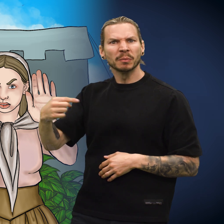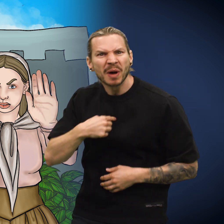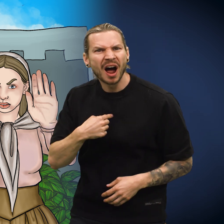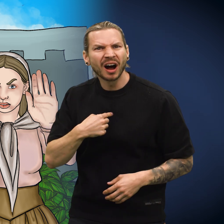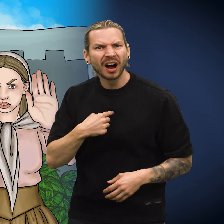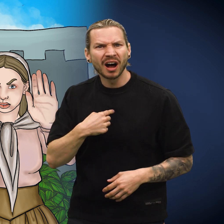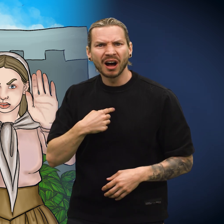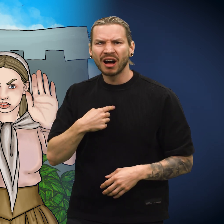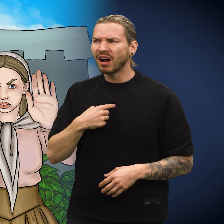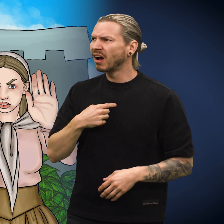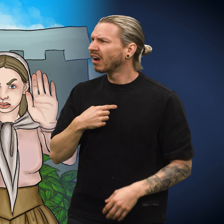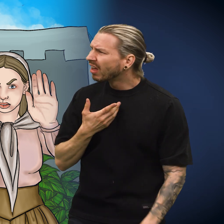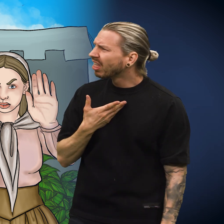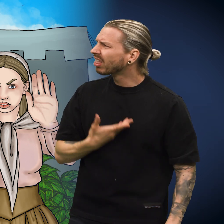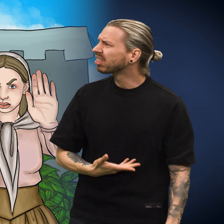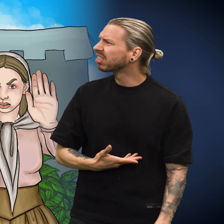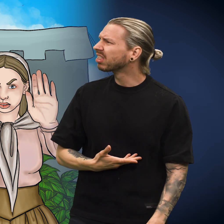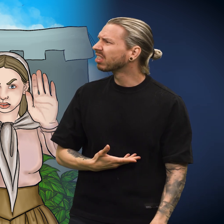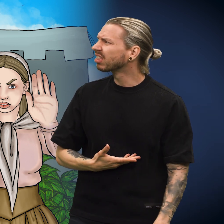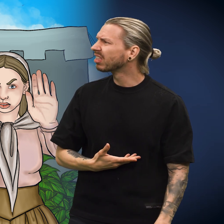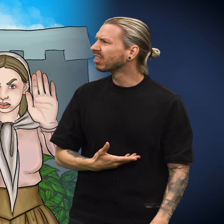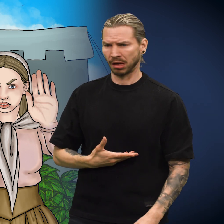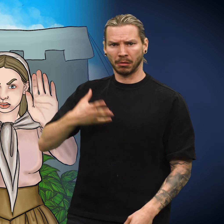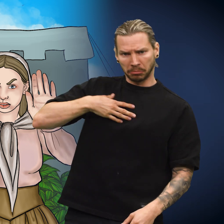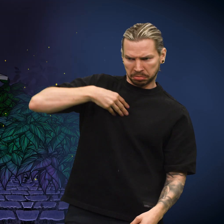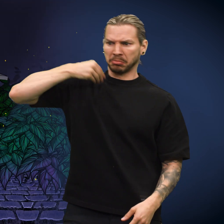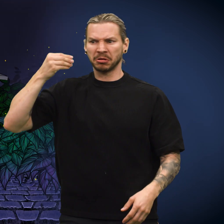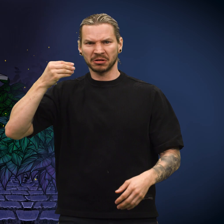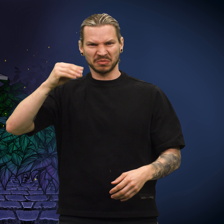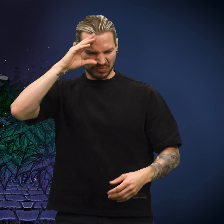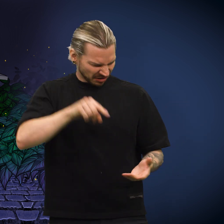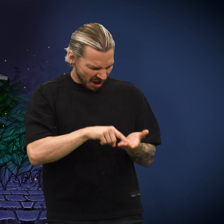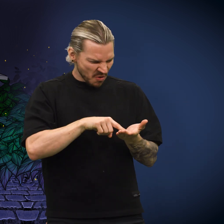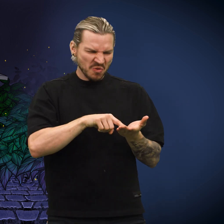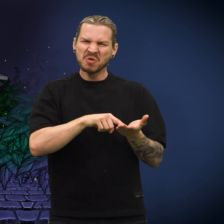«Nei, de snakker om meg!» Skillingen ble svært bedrøvet. En mann plukket opp skillingen.